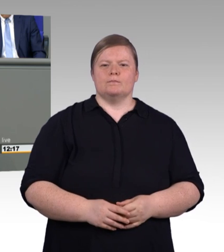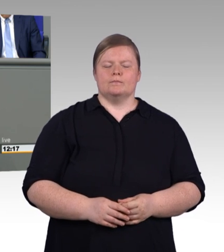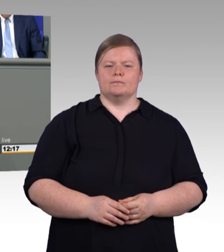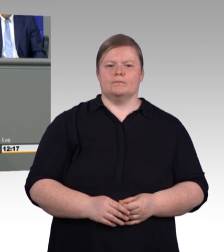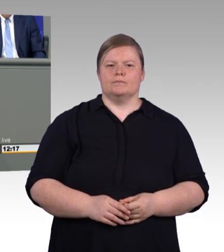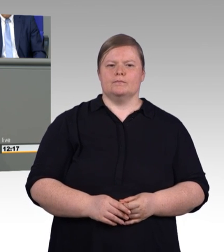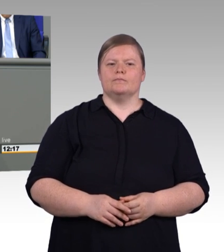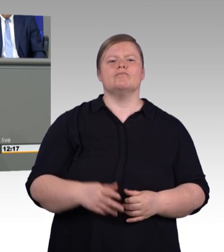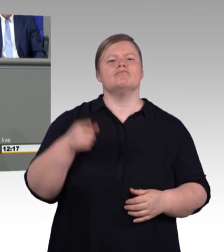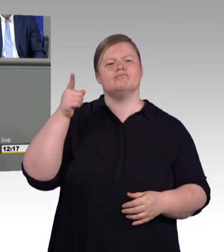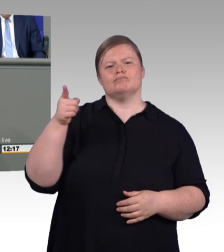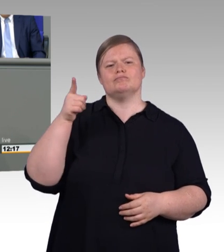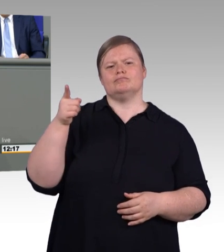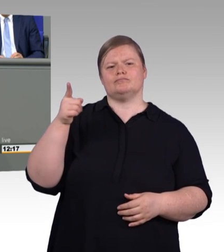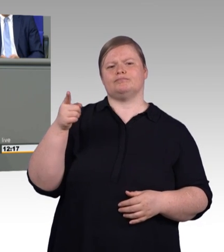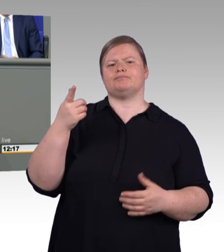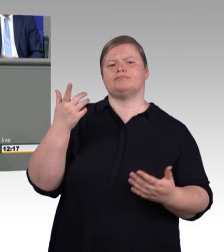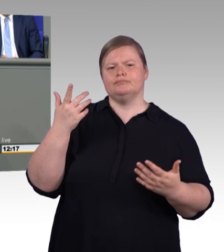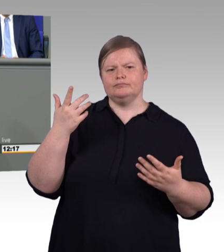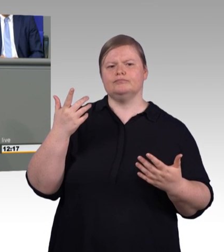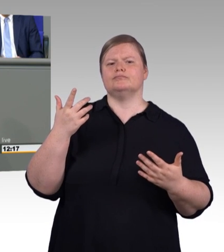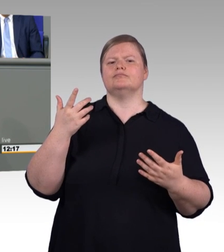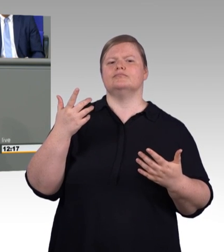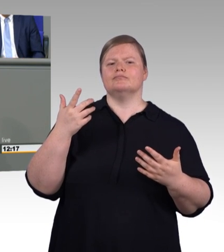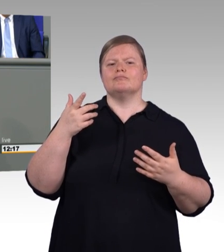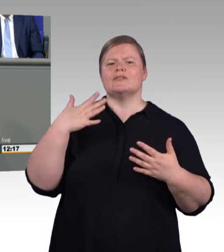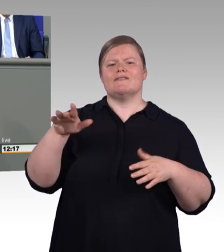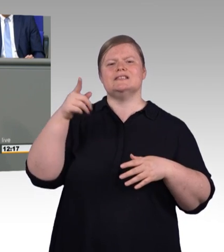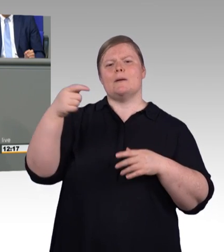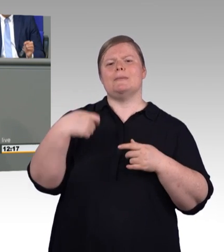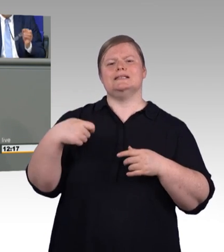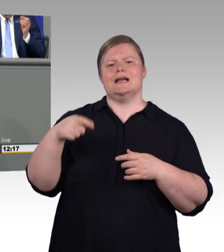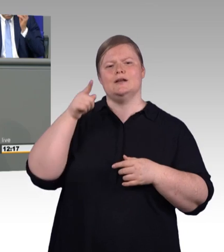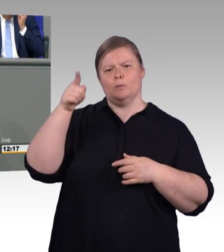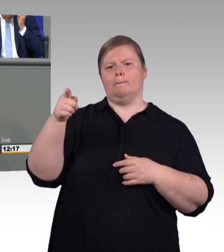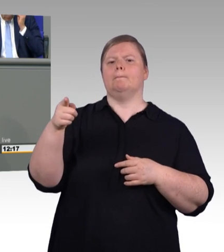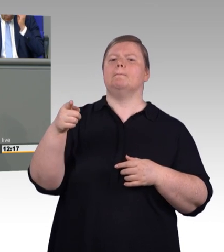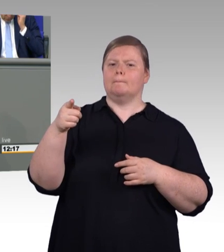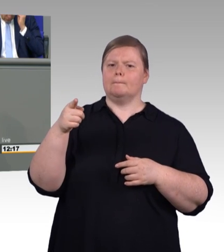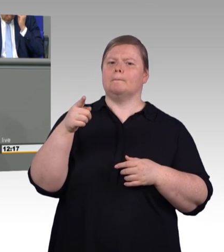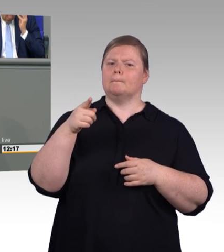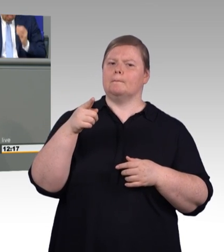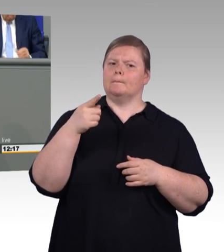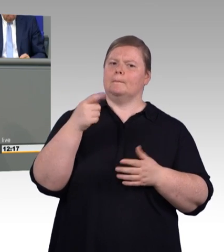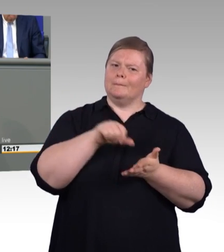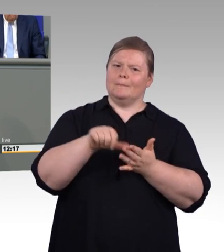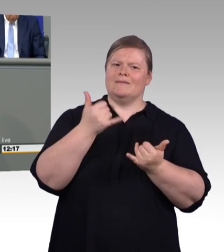Und deswegen ist es richtig, dass wir jetzt einen Vorschlag haben, der genau das berücksichtigt. Der einen Pfad für das Aufwachsen